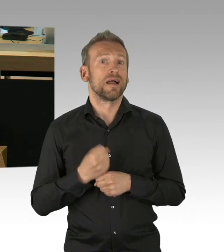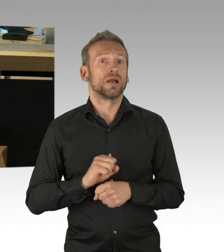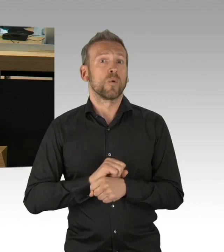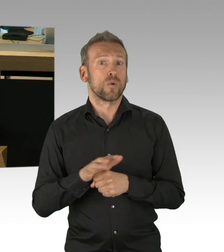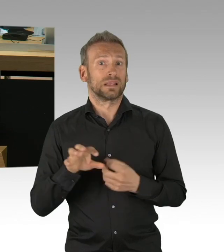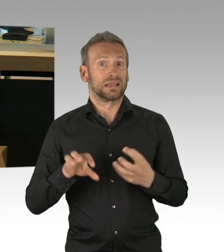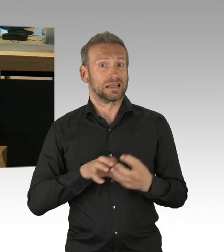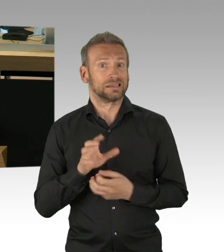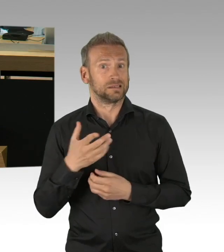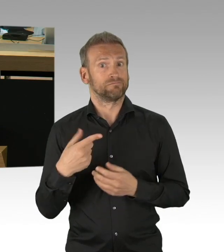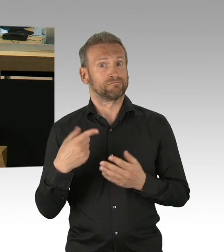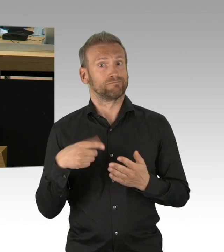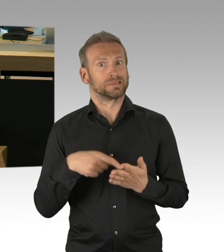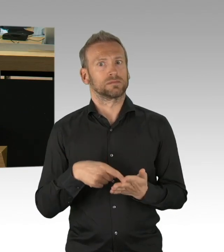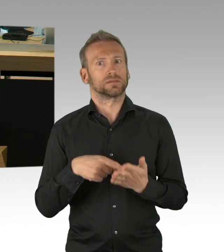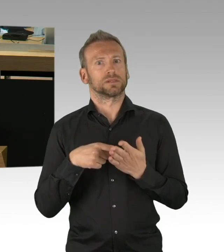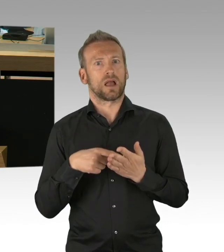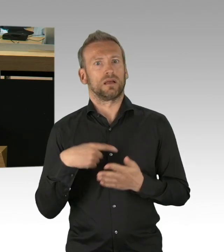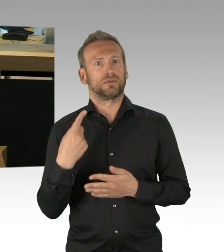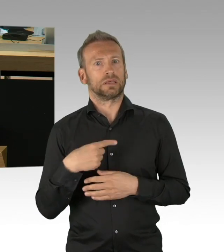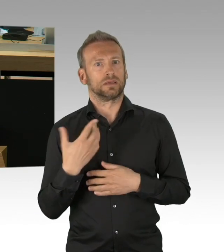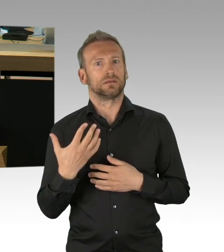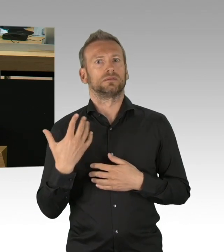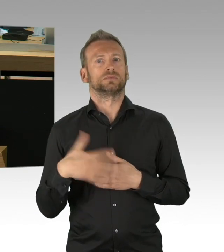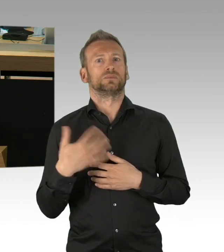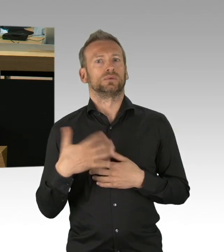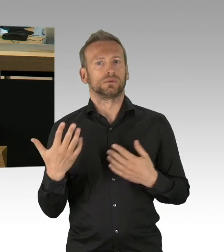Perspektiven zeigt, der Ängste nimmt, den Betroffenen,